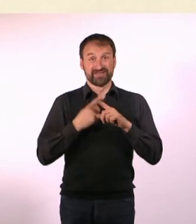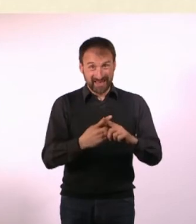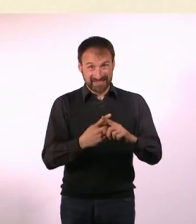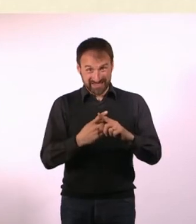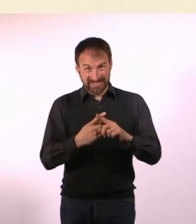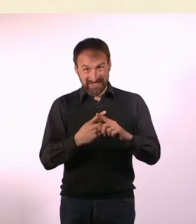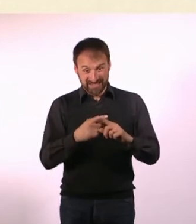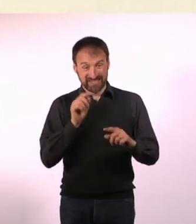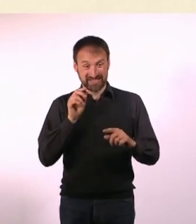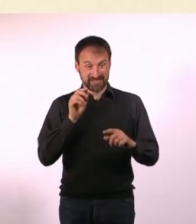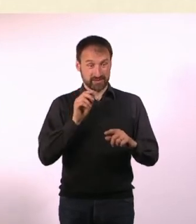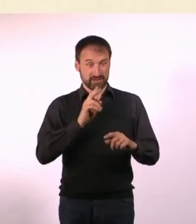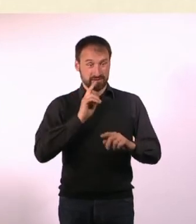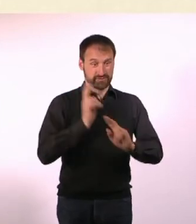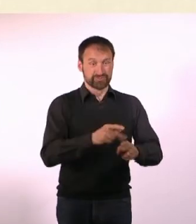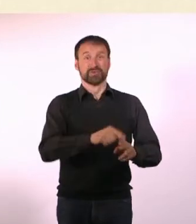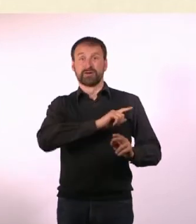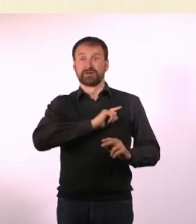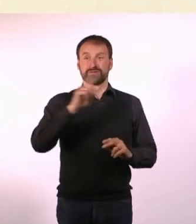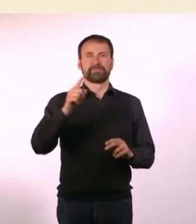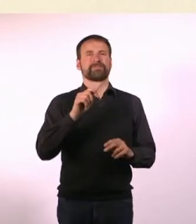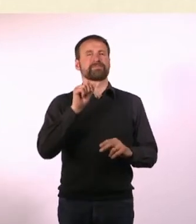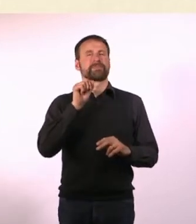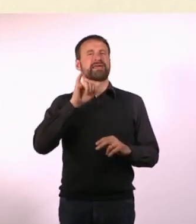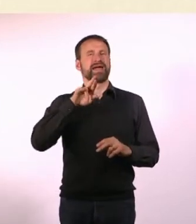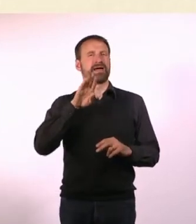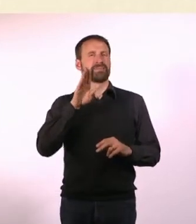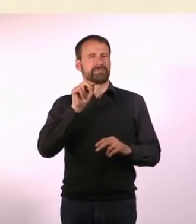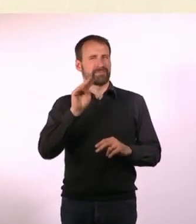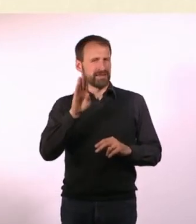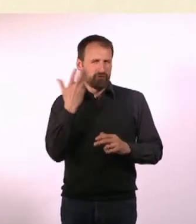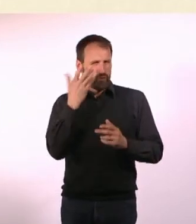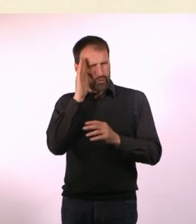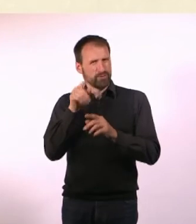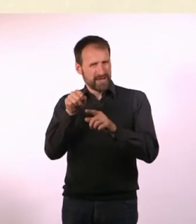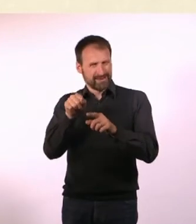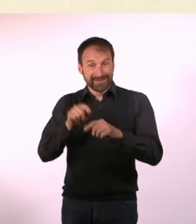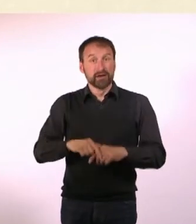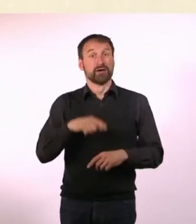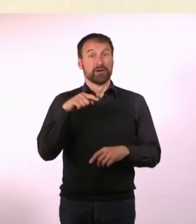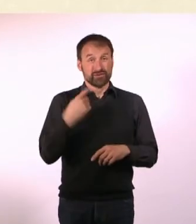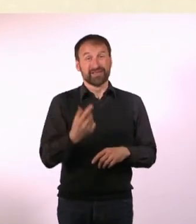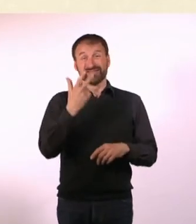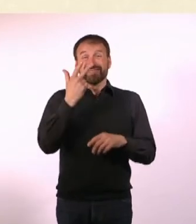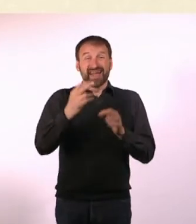Das führte am Ende dazu: Ich habe ein Taxi genommen, bin zu meinem Hotel ... und habe drei Tage lang mein Zimmer nicht verlassen.